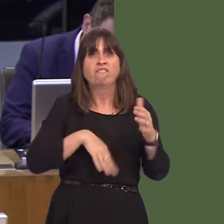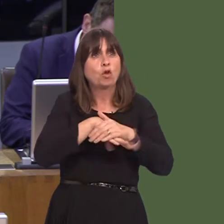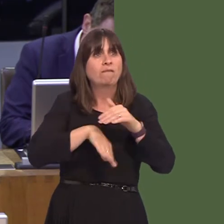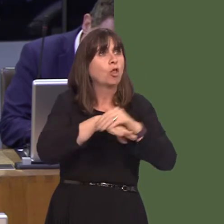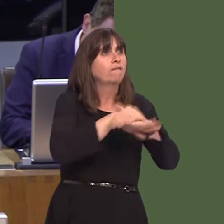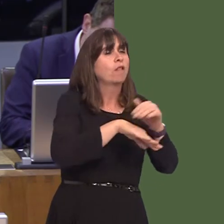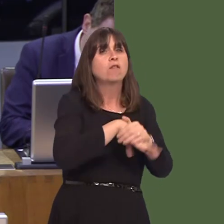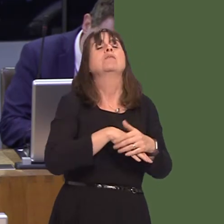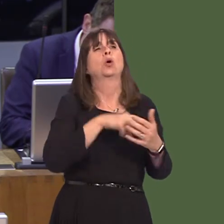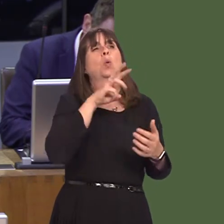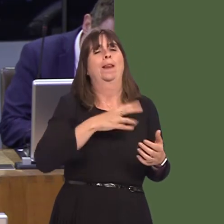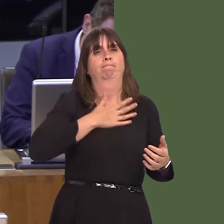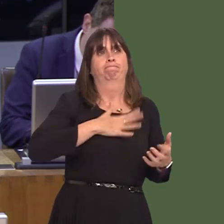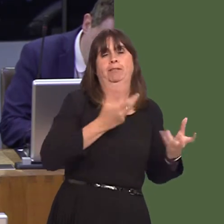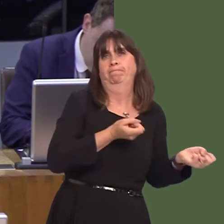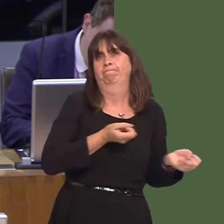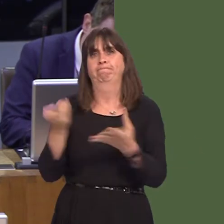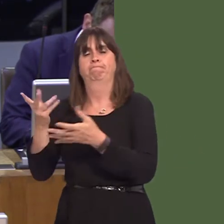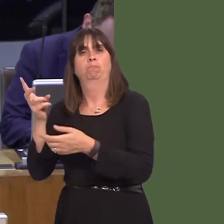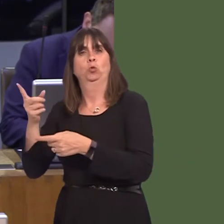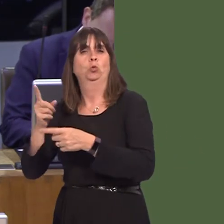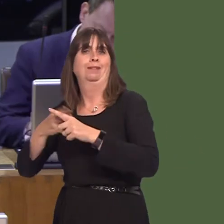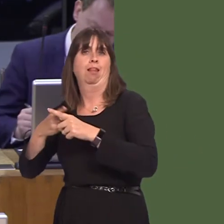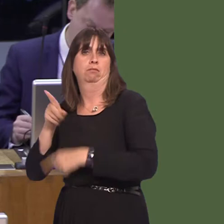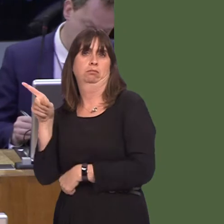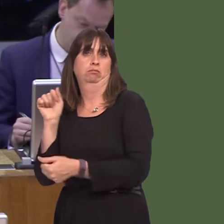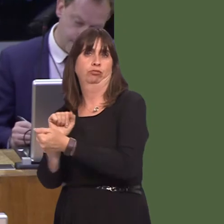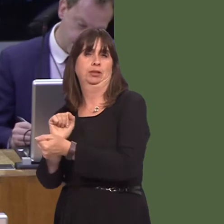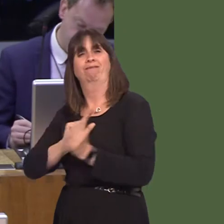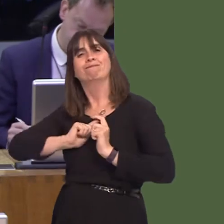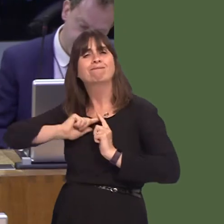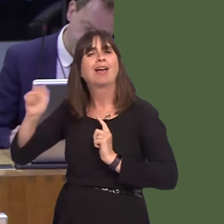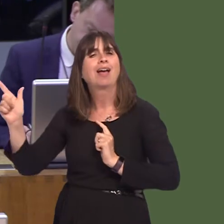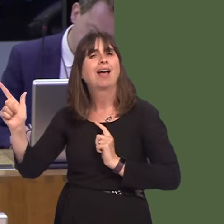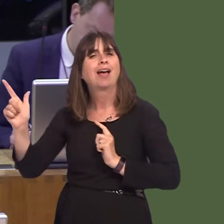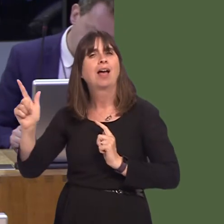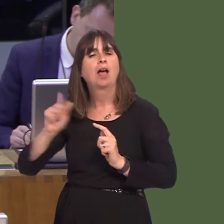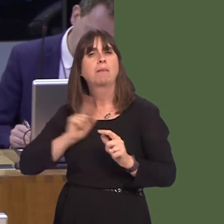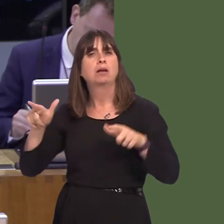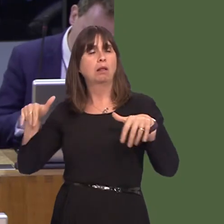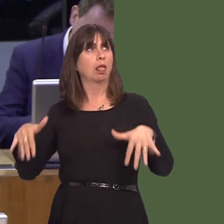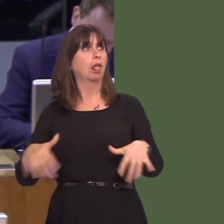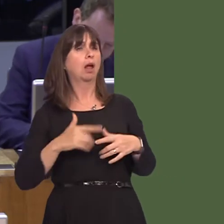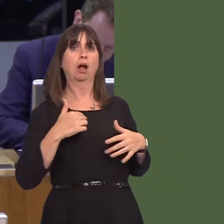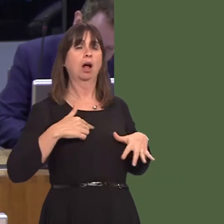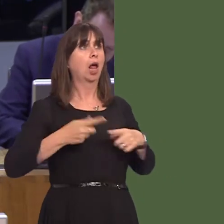incarcerated in prisons hundreds of miles from home. This is believed to be a significant